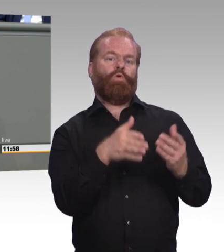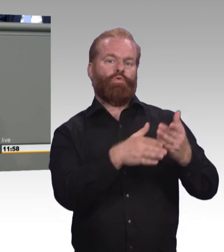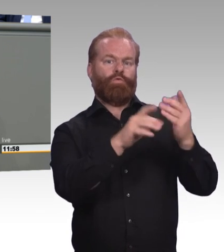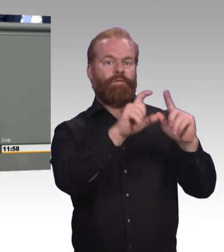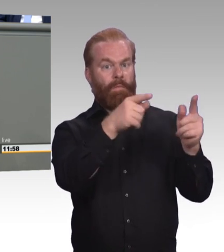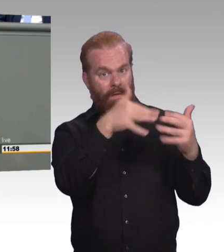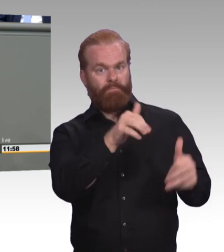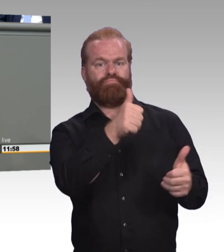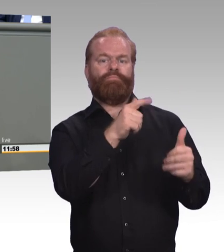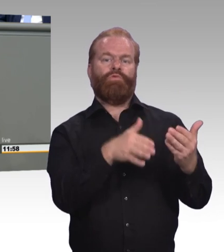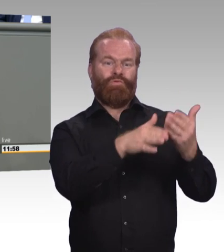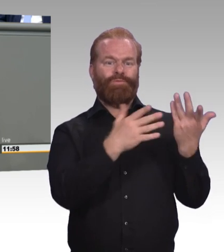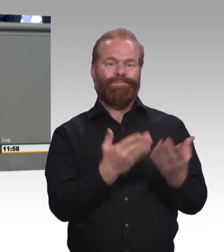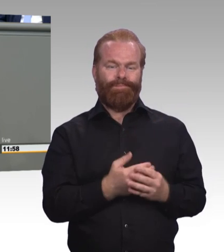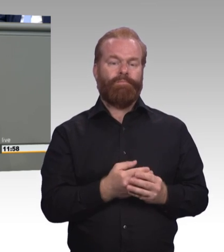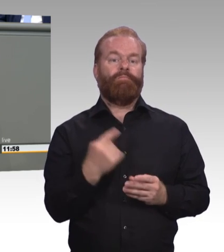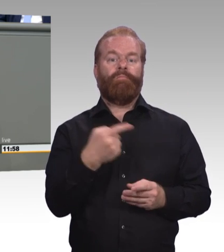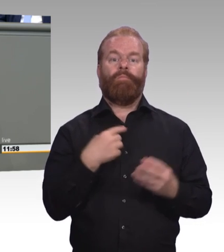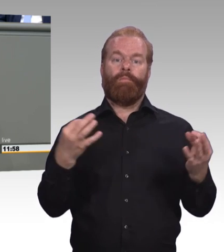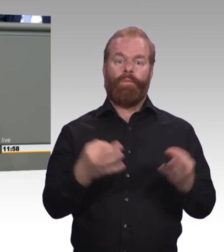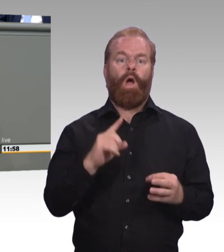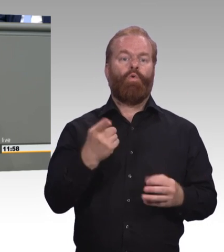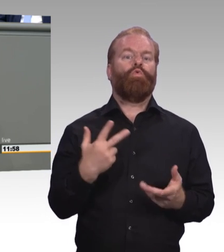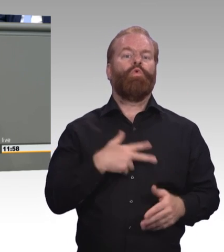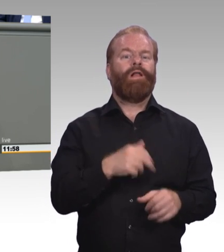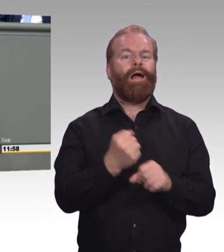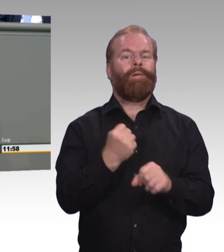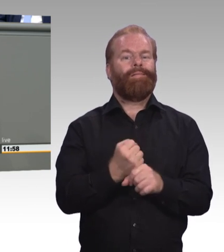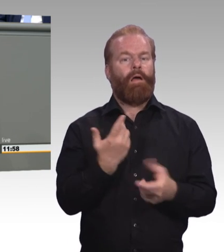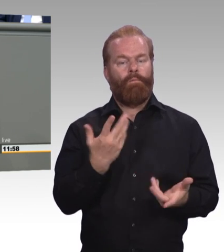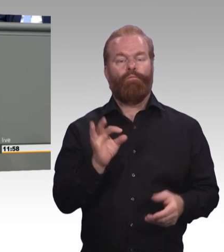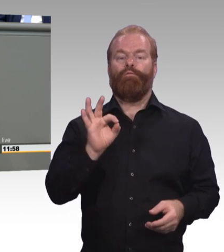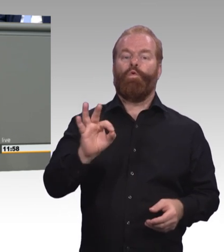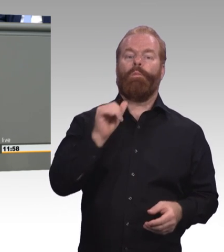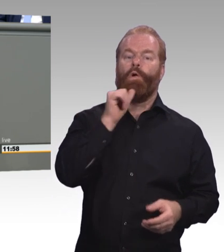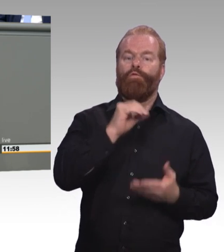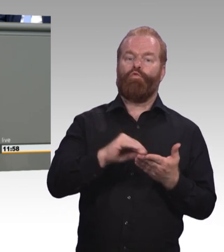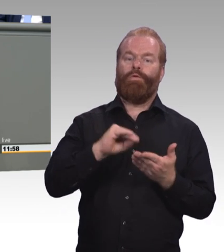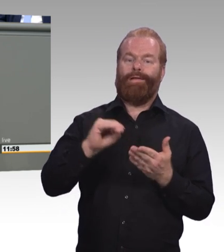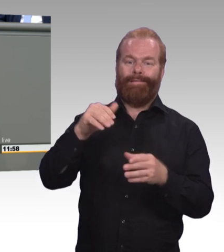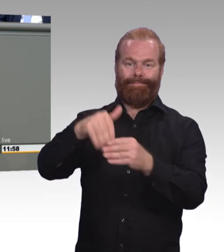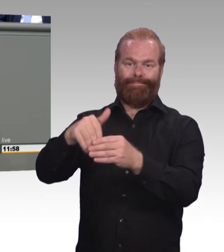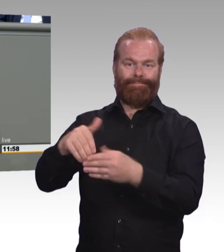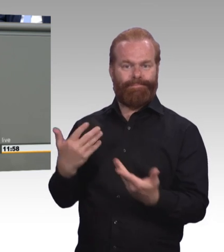das regelhaft in das SGB VIII zu übernehmen. Wir brauchen assistierte Ausbildung oder Ausbildungsassistenz.